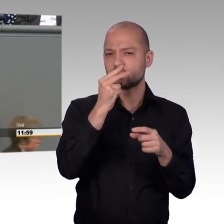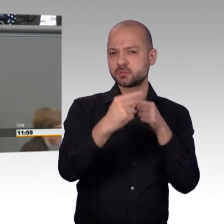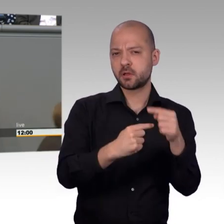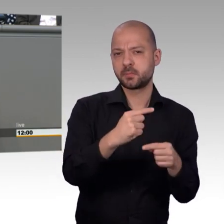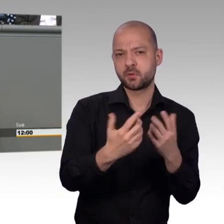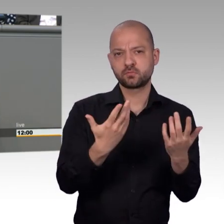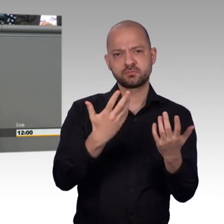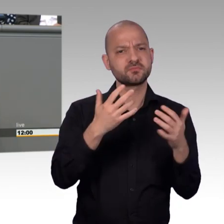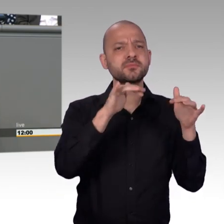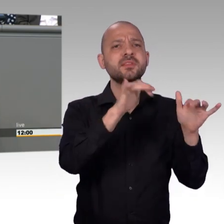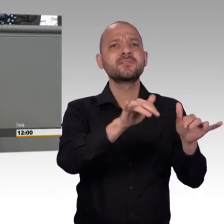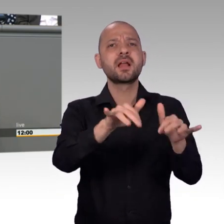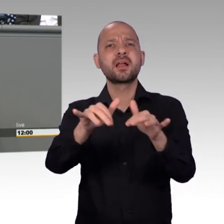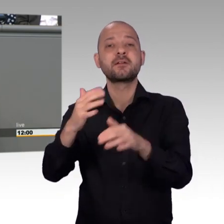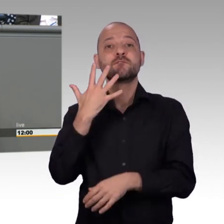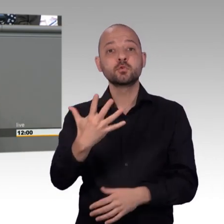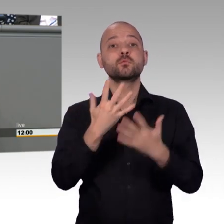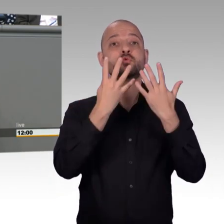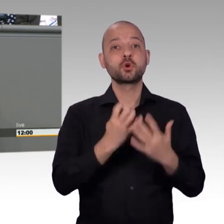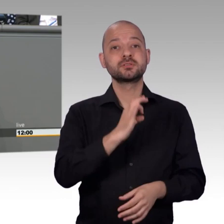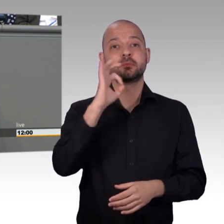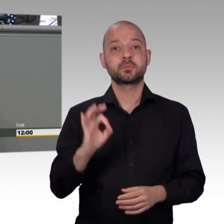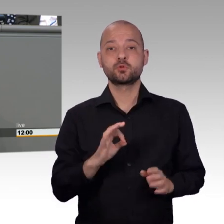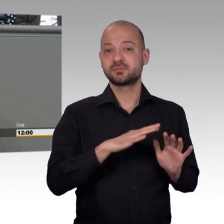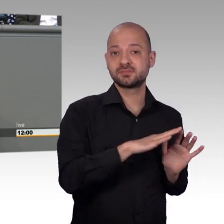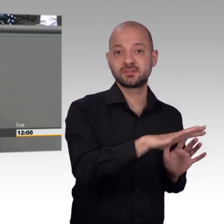besten und wertvollsten Einrichtungen, die dieses Parlaments zu bieten hat.